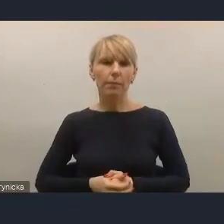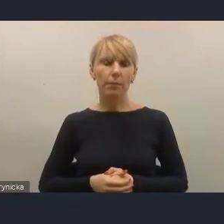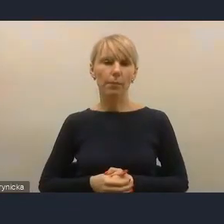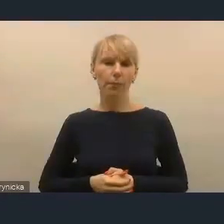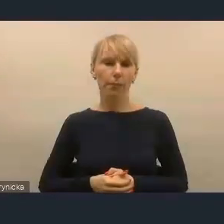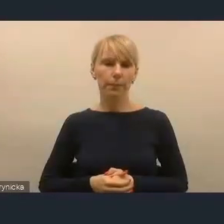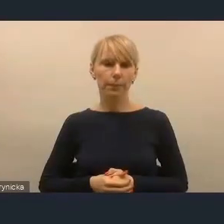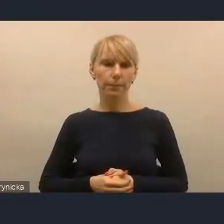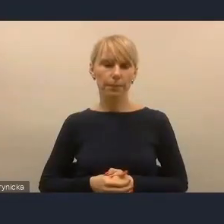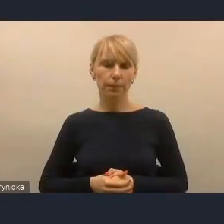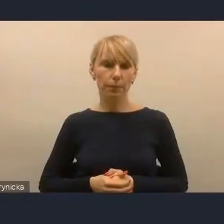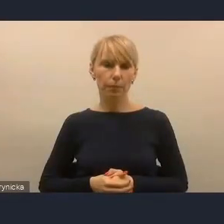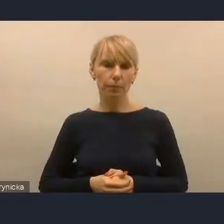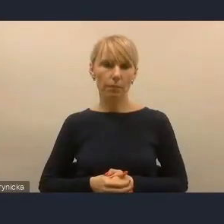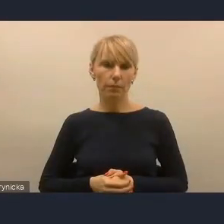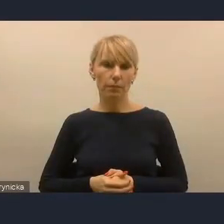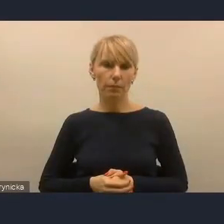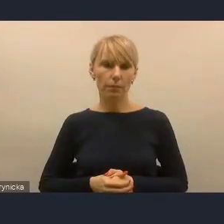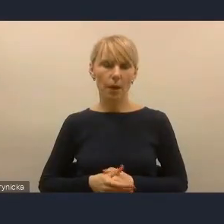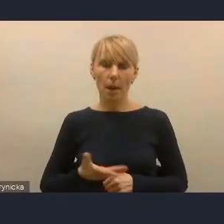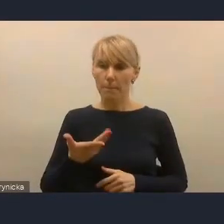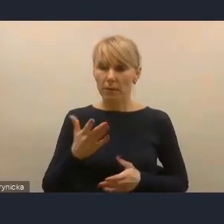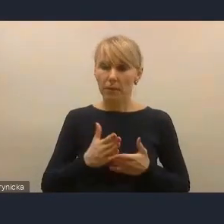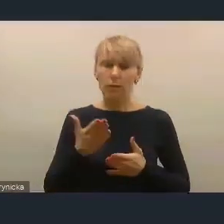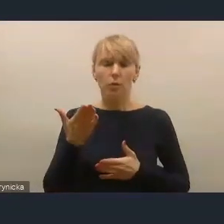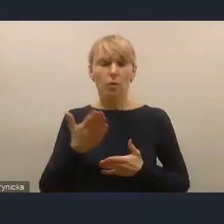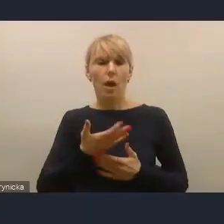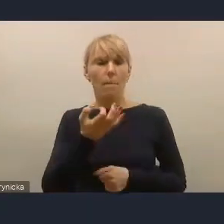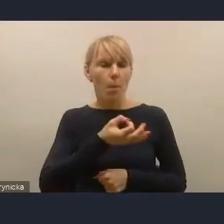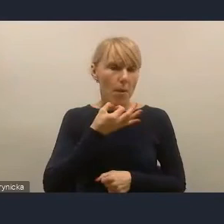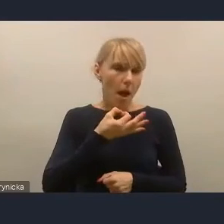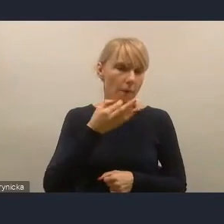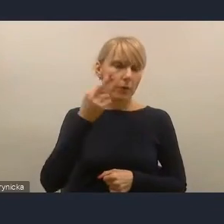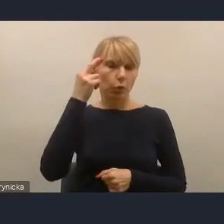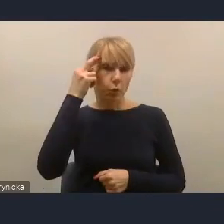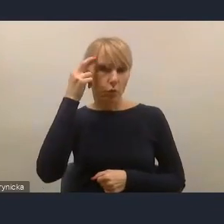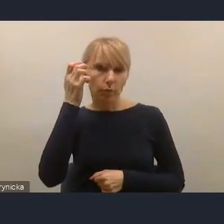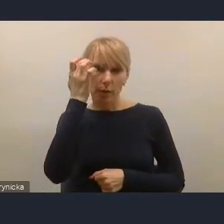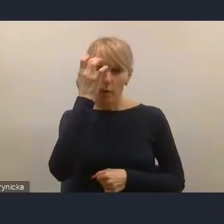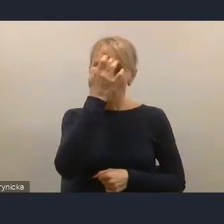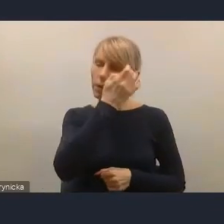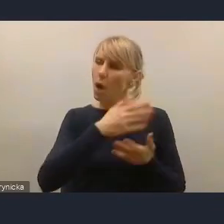mimo poprawy i coraz większego zrozumienia, znaczenia udziału mieszkańców